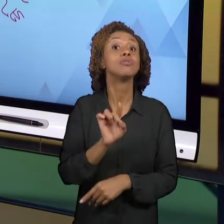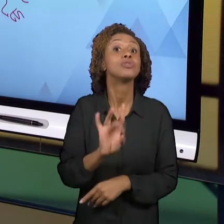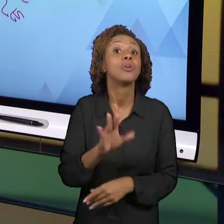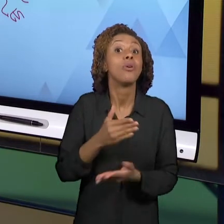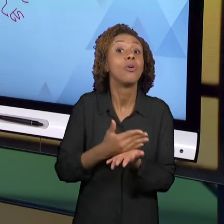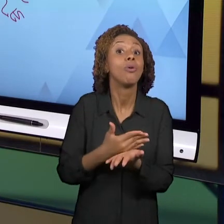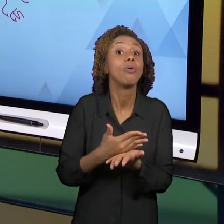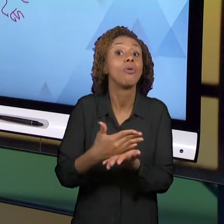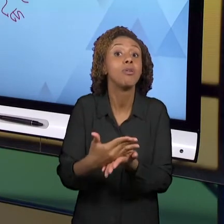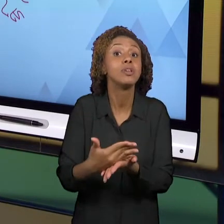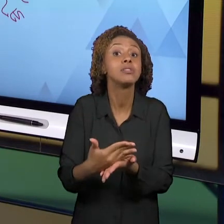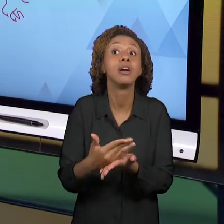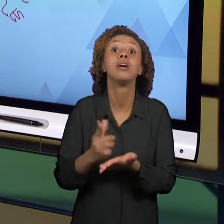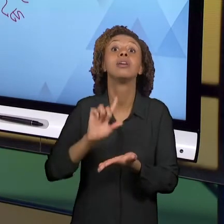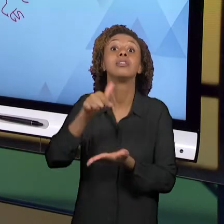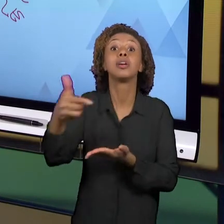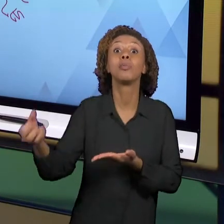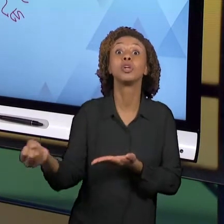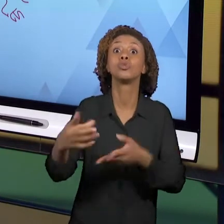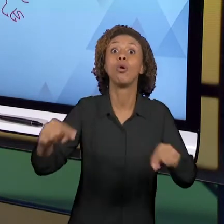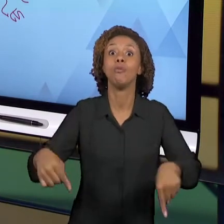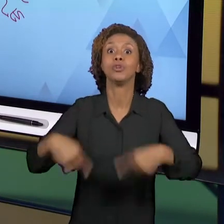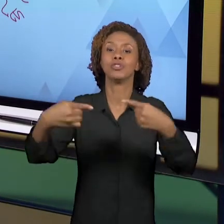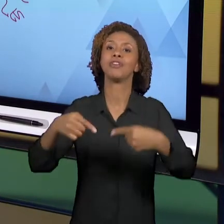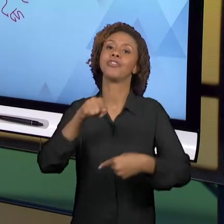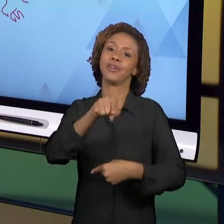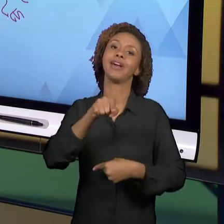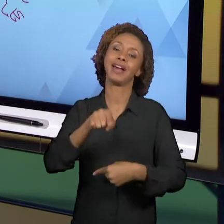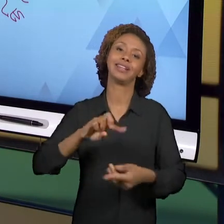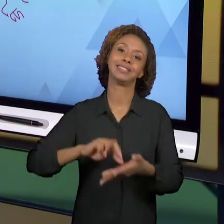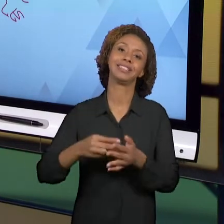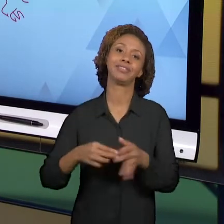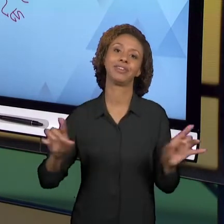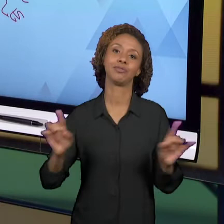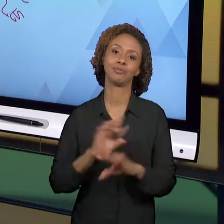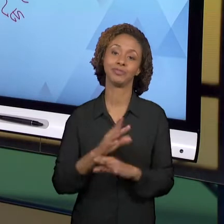DESAFIOS. ENTÃO NÓS CONSIDERAMOS QUE ESSA